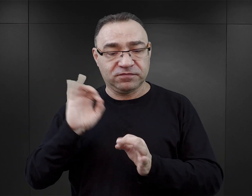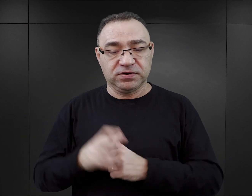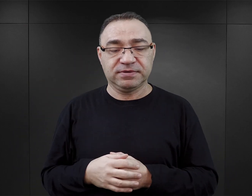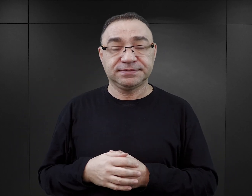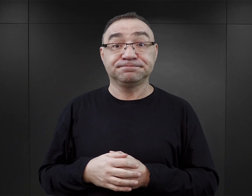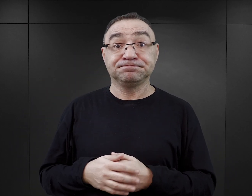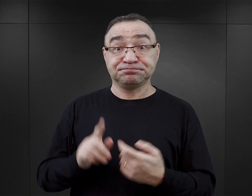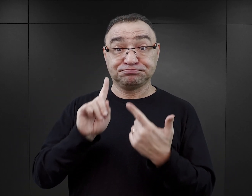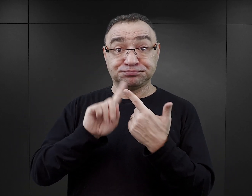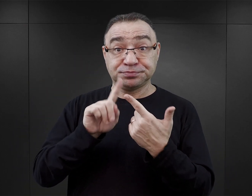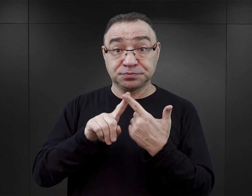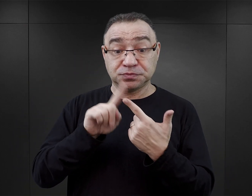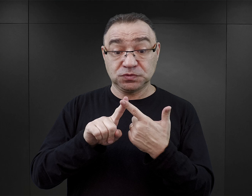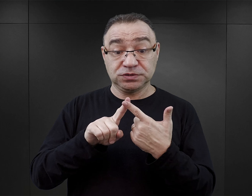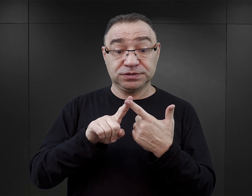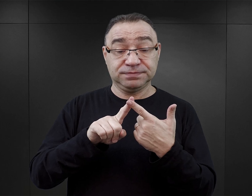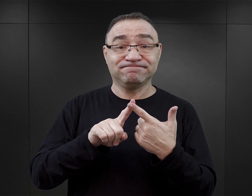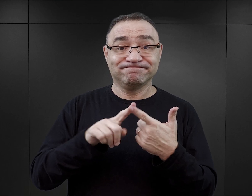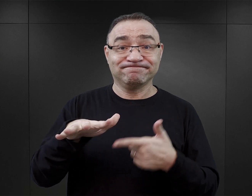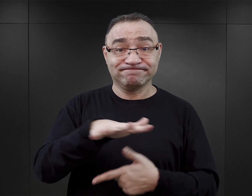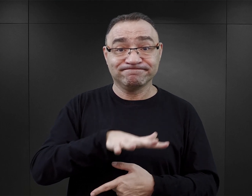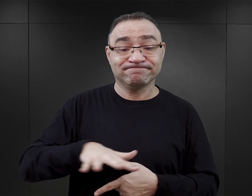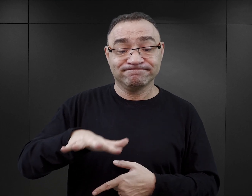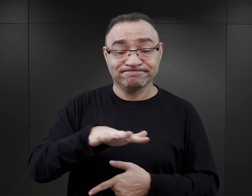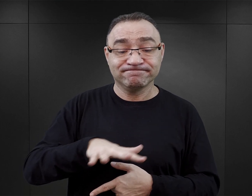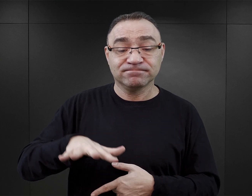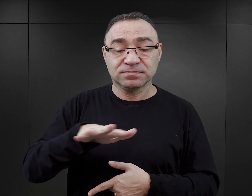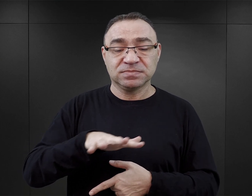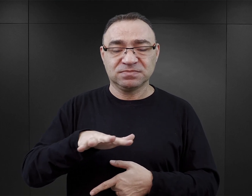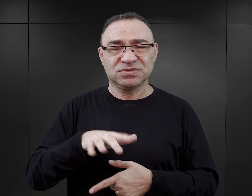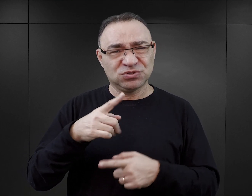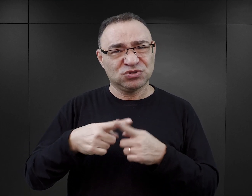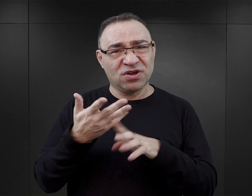Drugim takim obszarem, który rzeczywiście jest tutaj mocno zafałszowany,